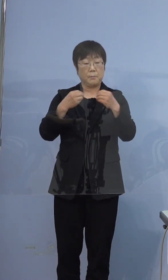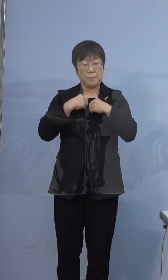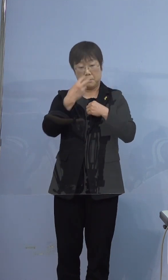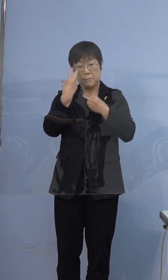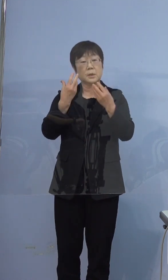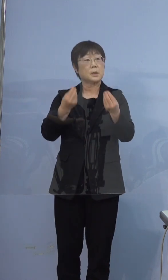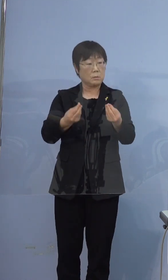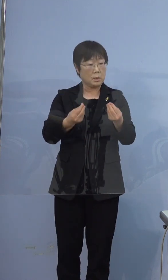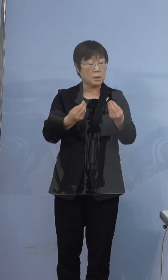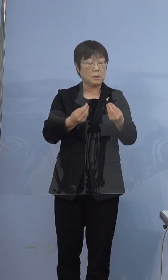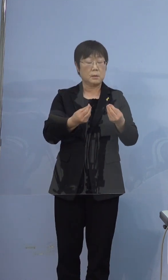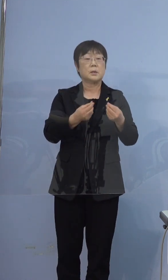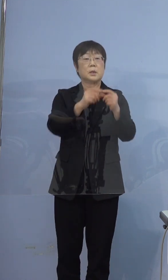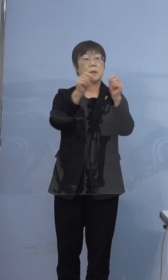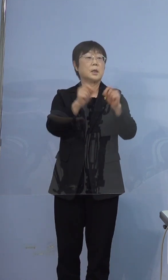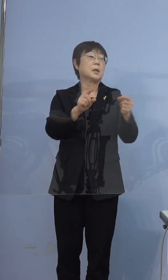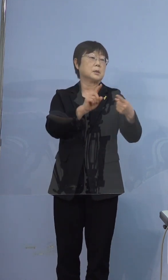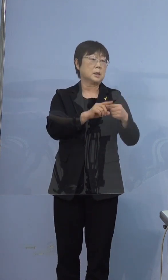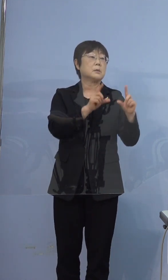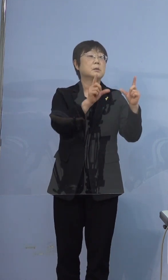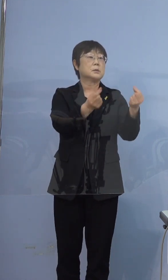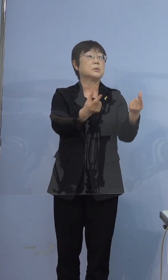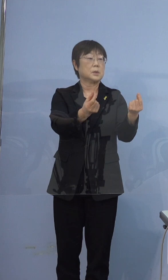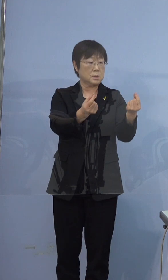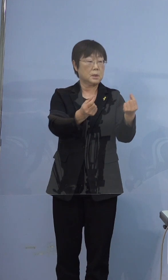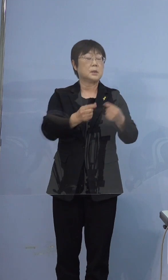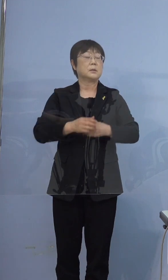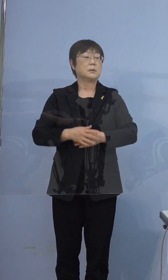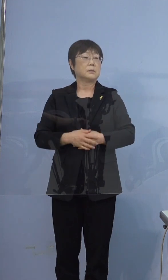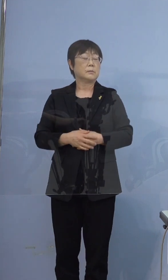結果的にそうですね 全員 5人全員（がですか）